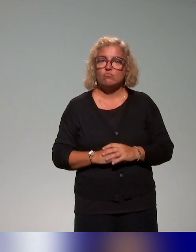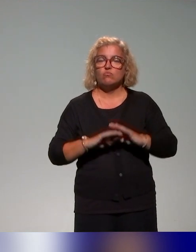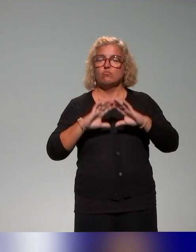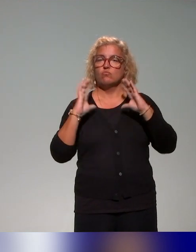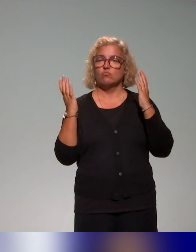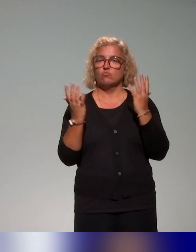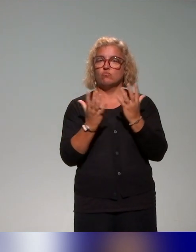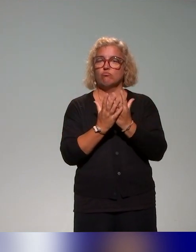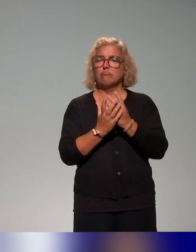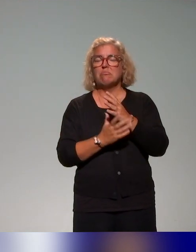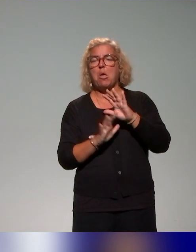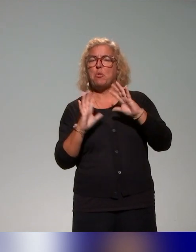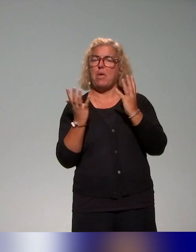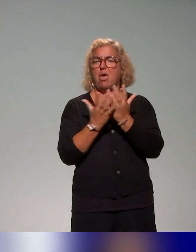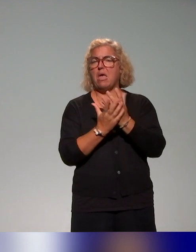une cinquantaine d'établissements de l'enseignement supérieur,